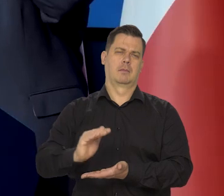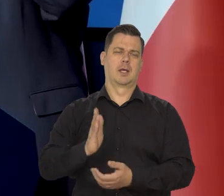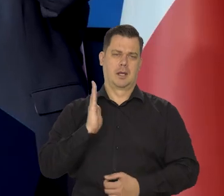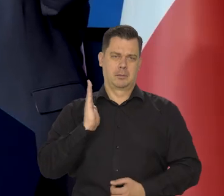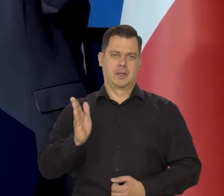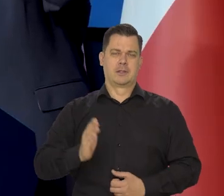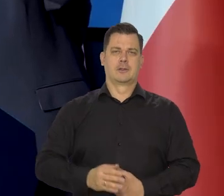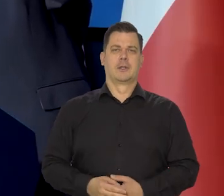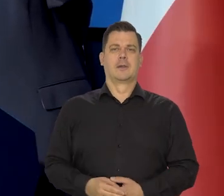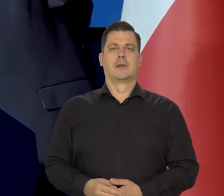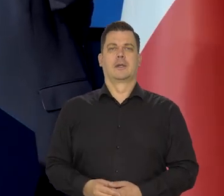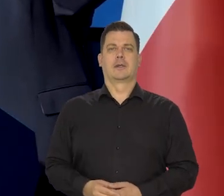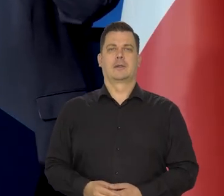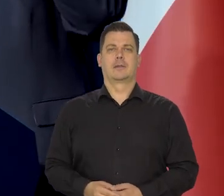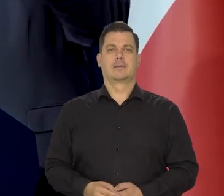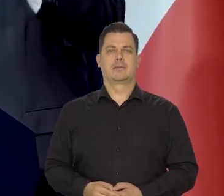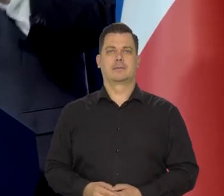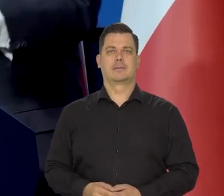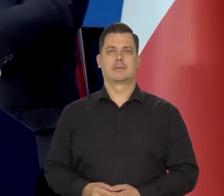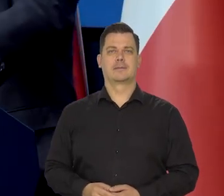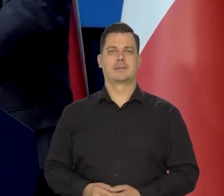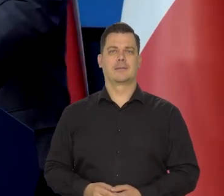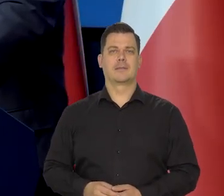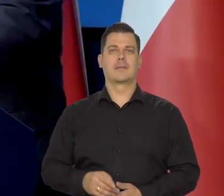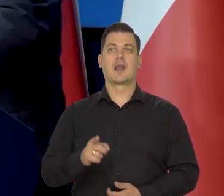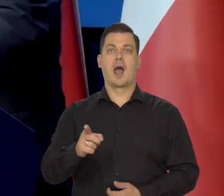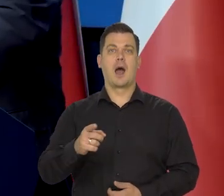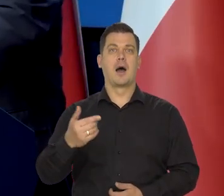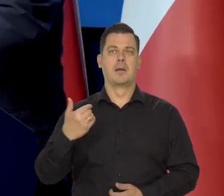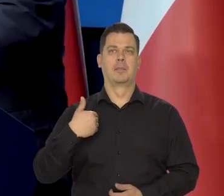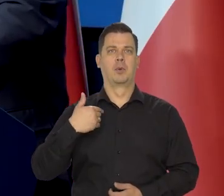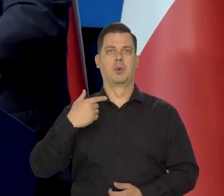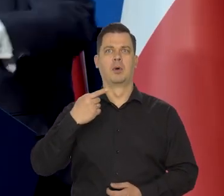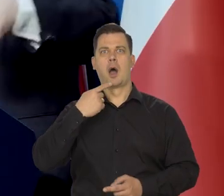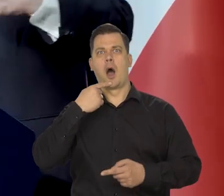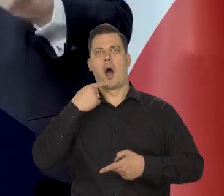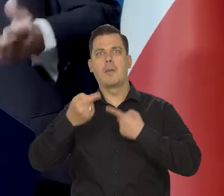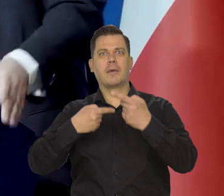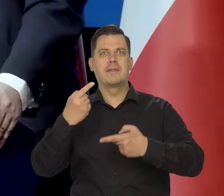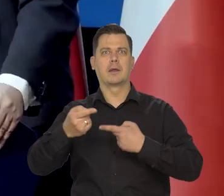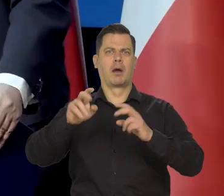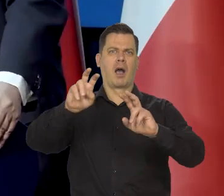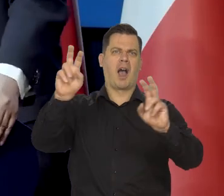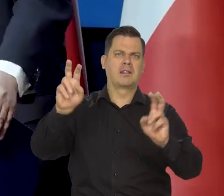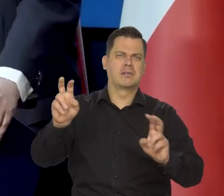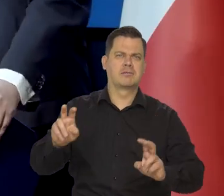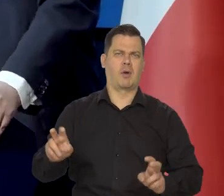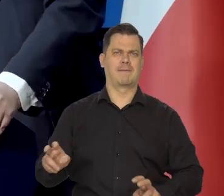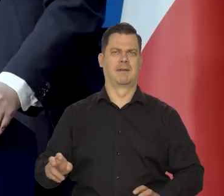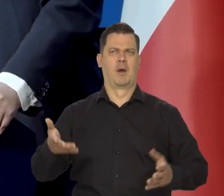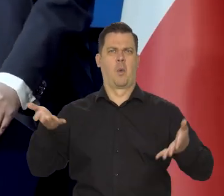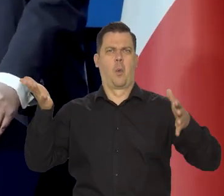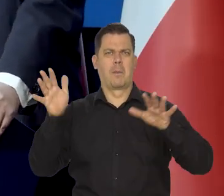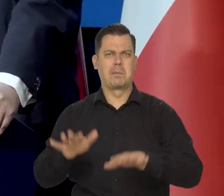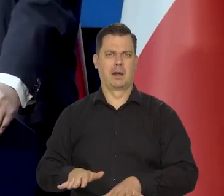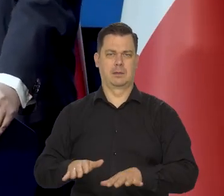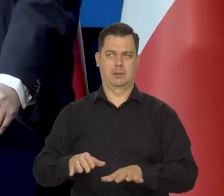Wreszcie te katastroficzne myśli, te katastroficzne wizje,